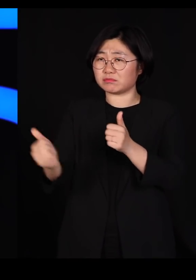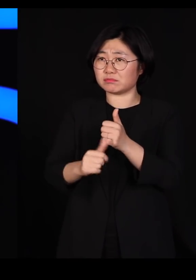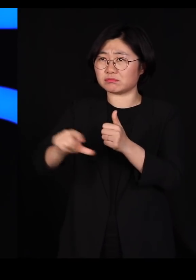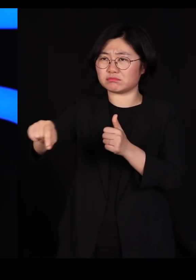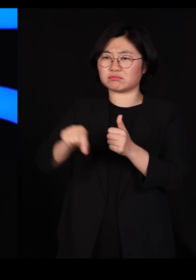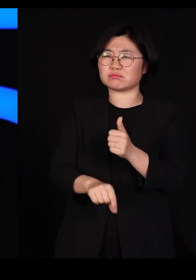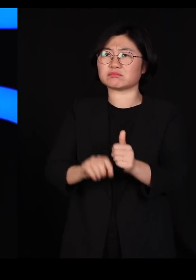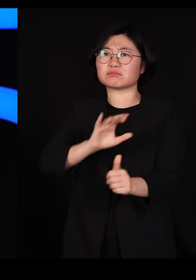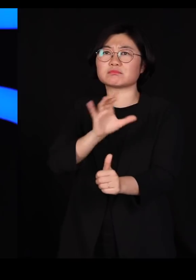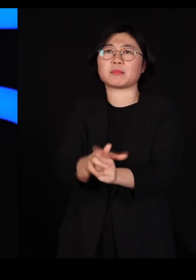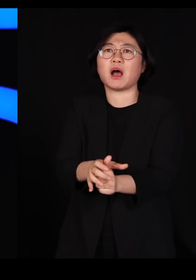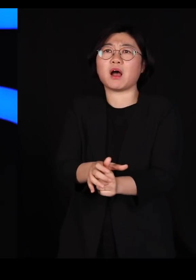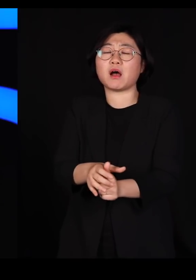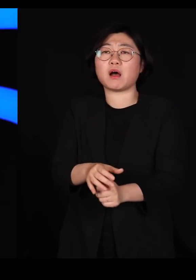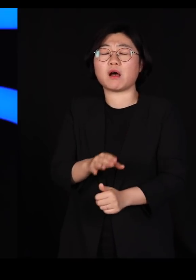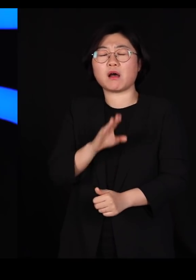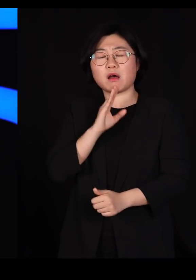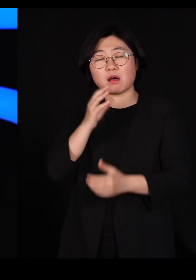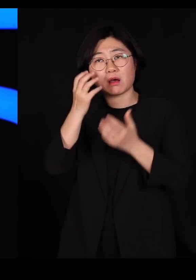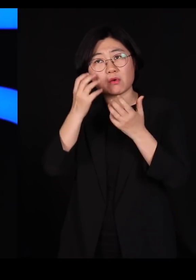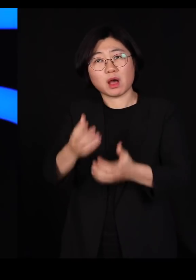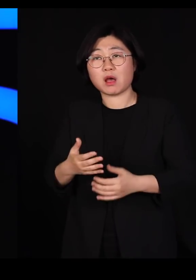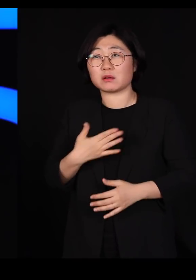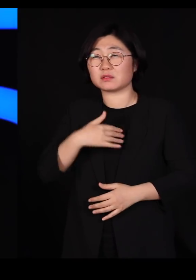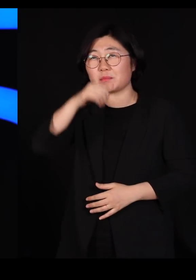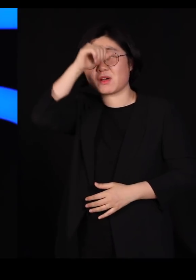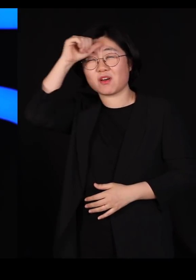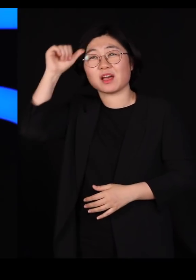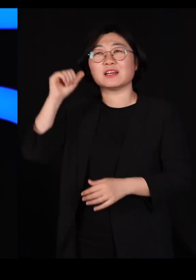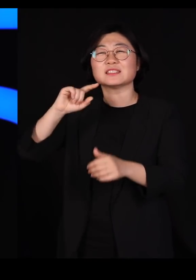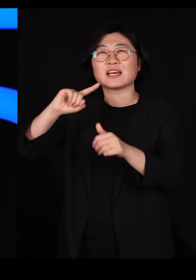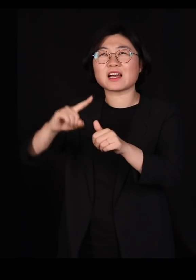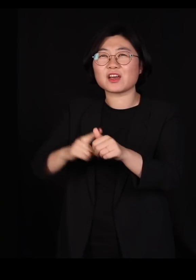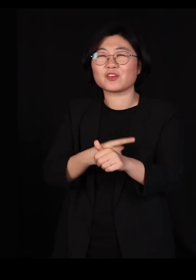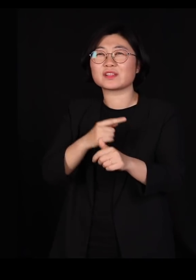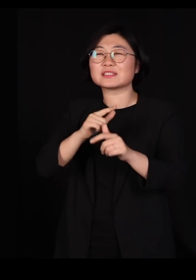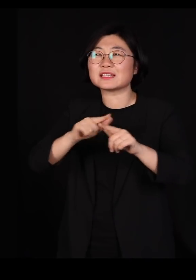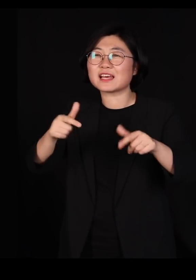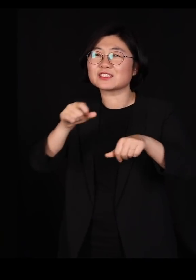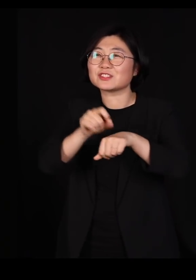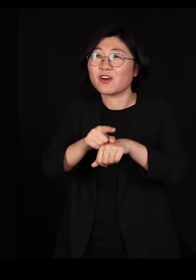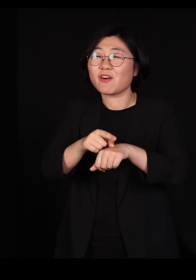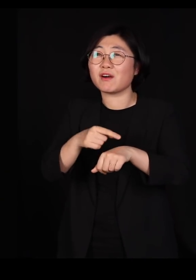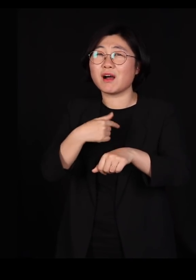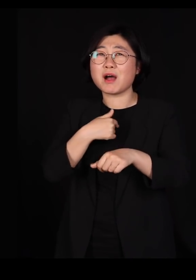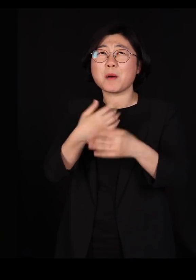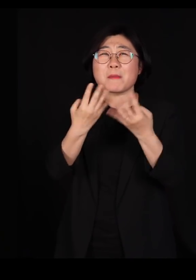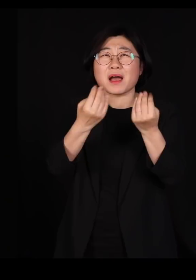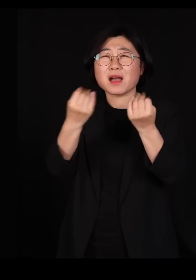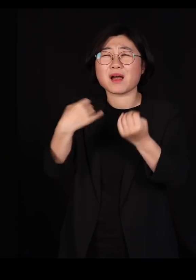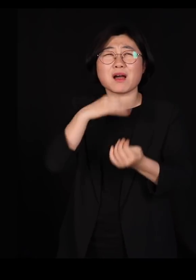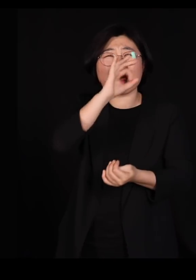저는 평생 자연의 다양성을 연구하던 사람입니다 참 좋은 곳 많이 봤습니다